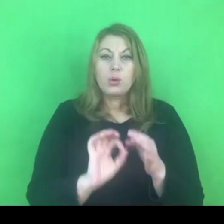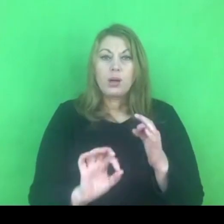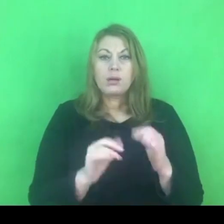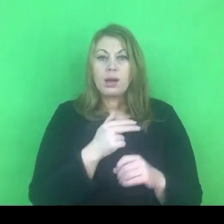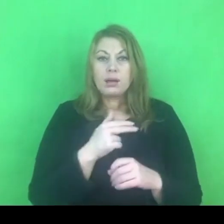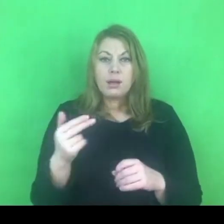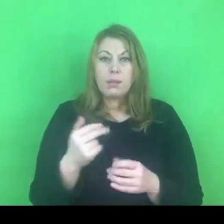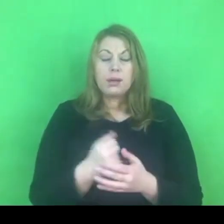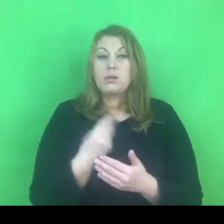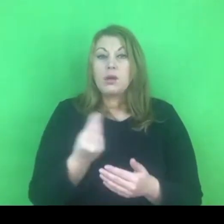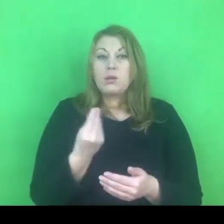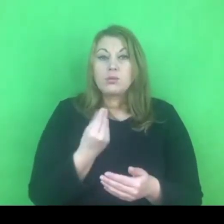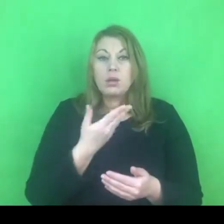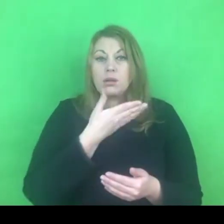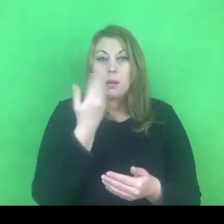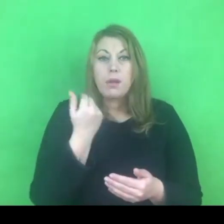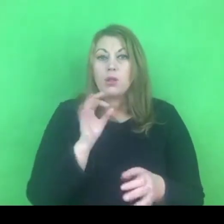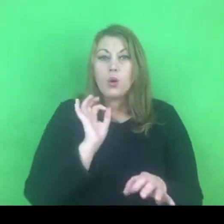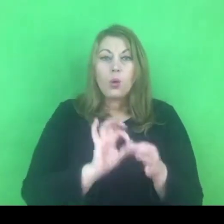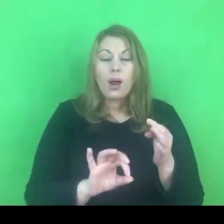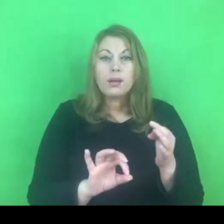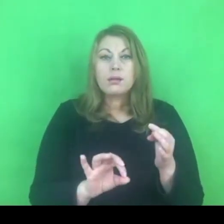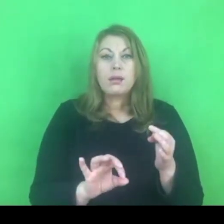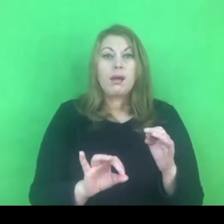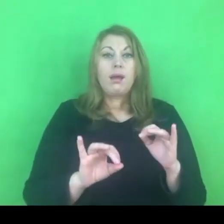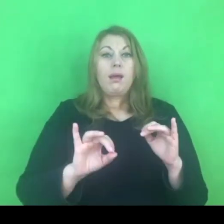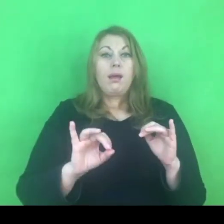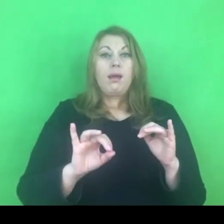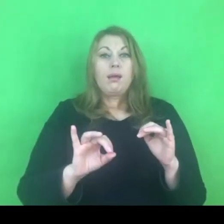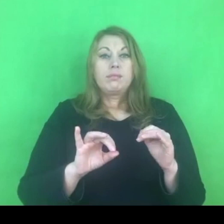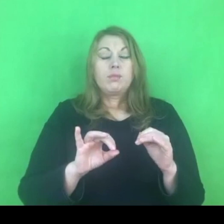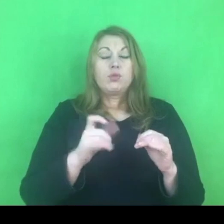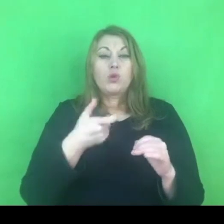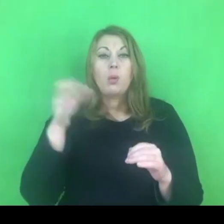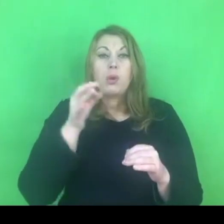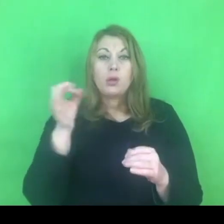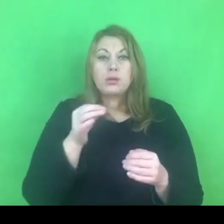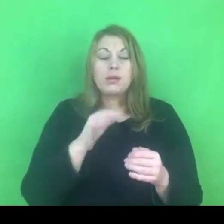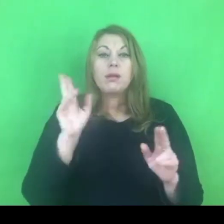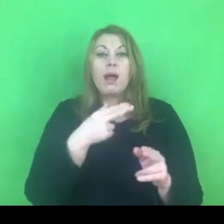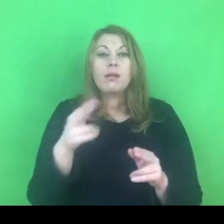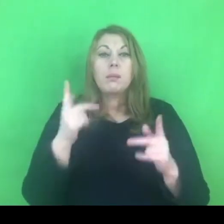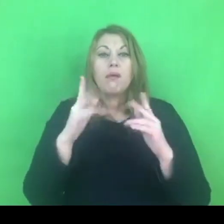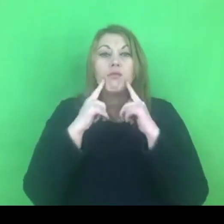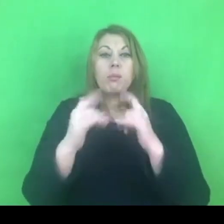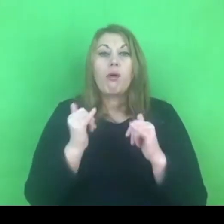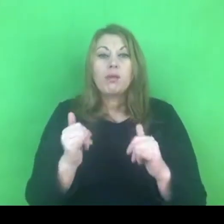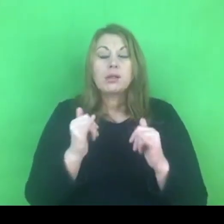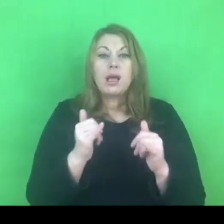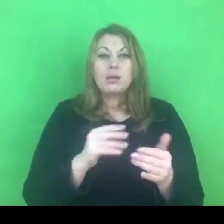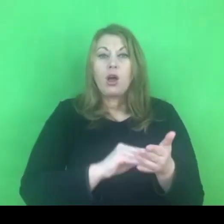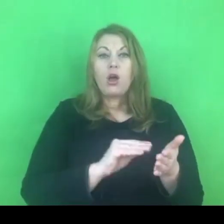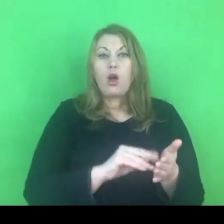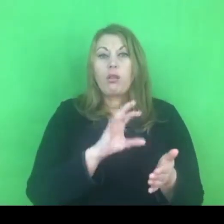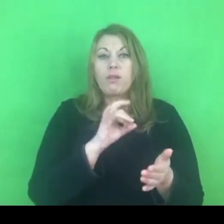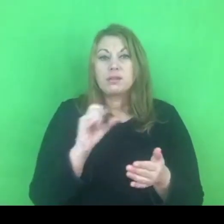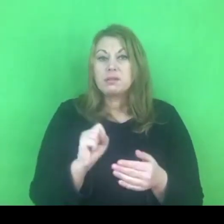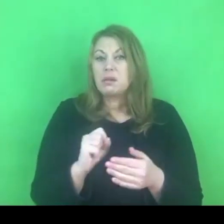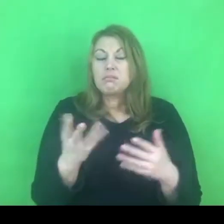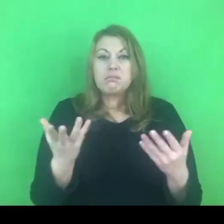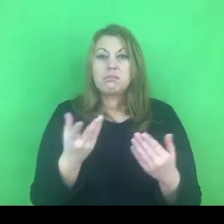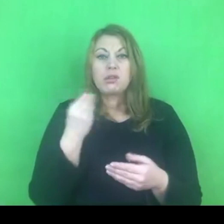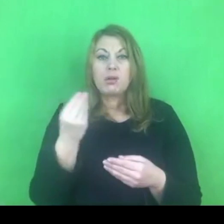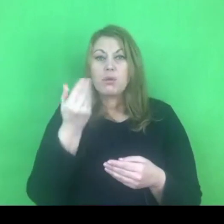Prawdopodobnie konwencja będzie wypowiedziana, ale kiedy to się wydarzy i w jakich okolicznościach, to sie jeszcze rozstrzygnie.